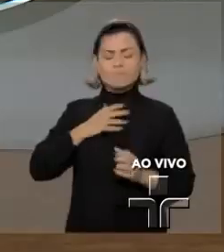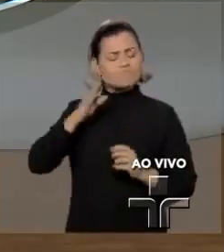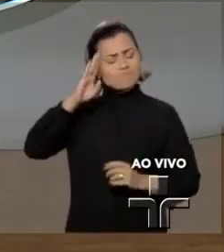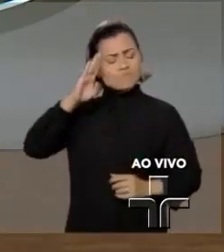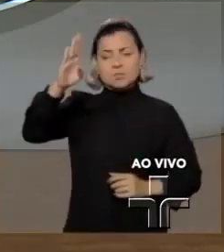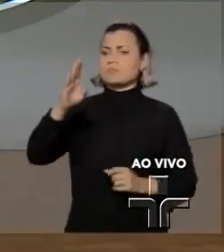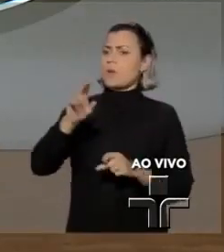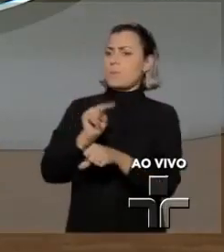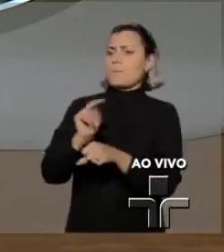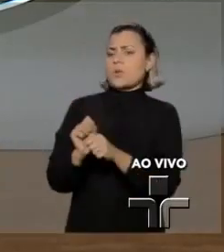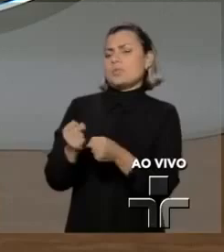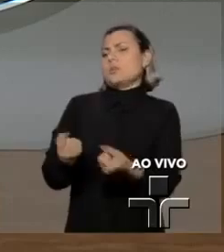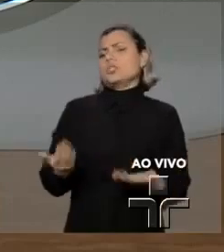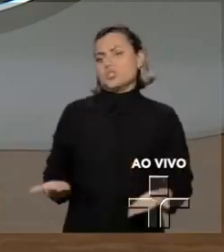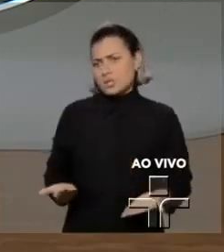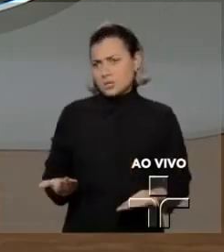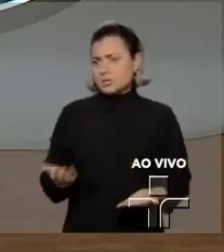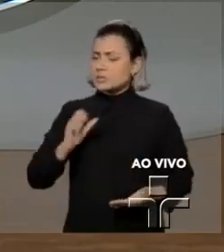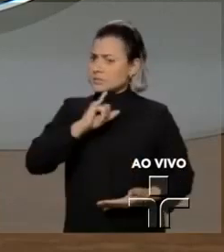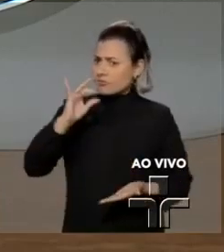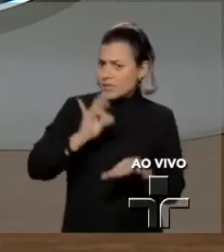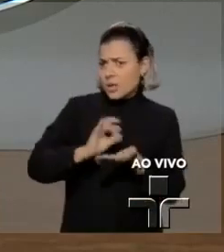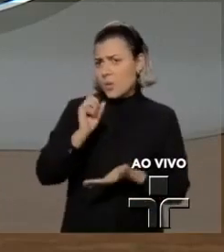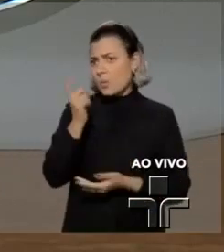Agora, os hackers de Araraquara vão responder pelo seu crime.